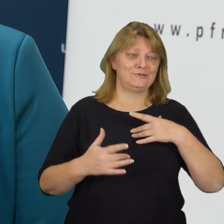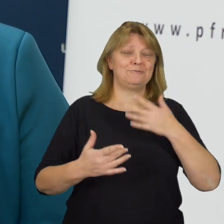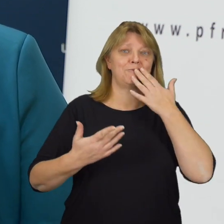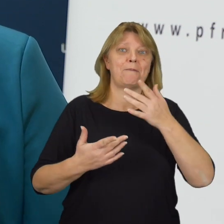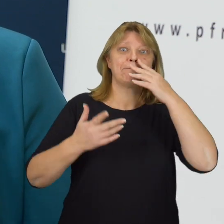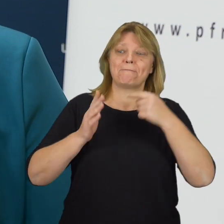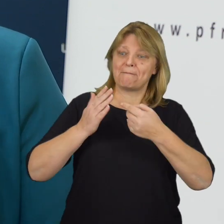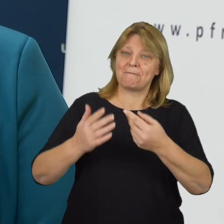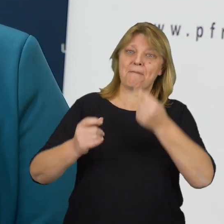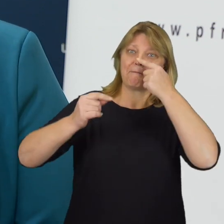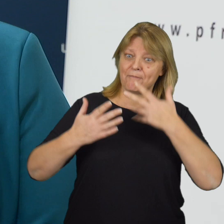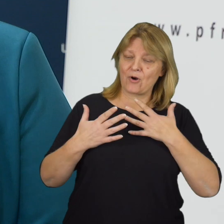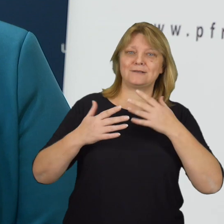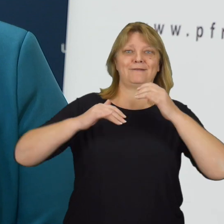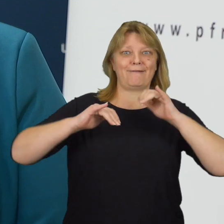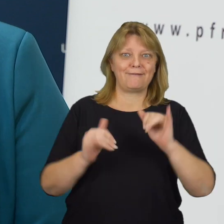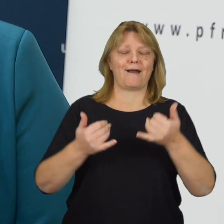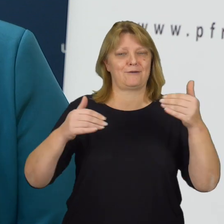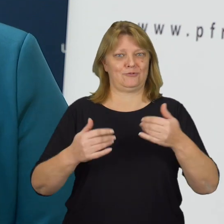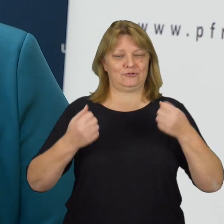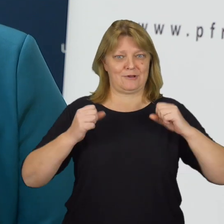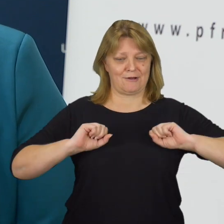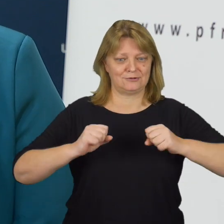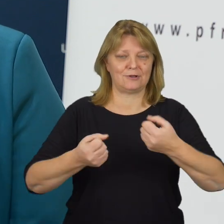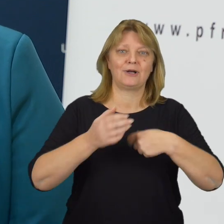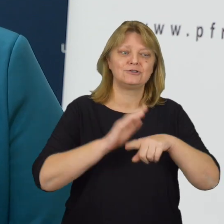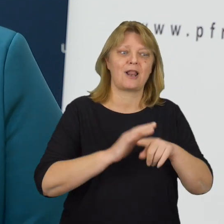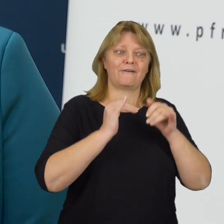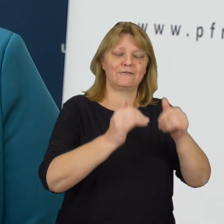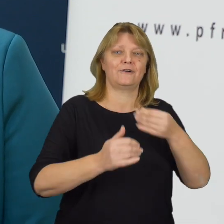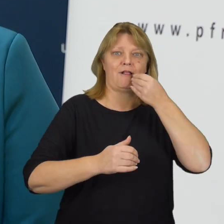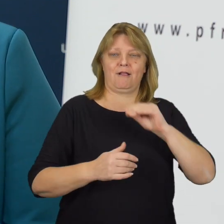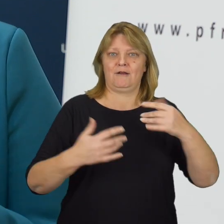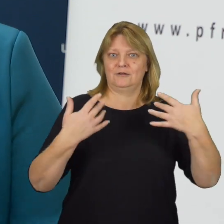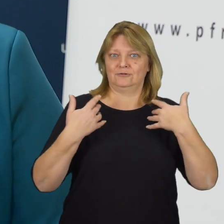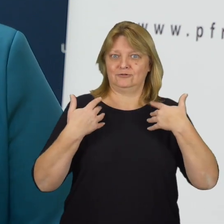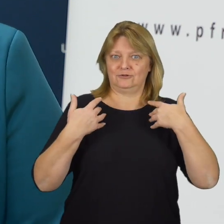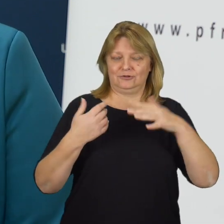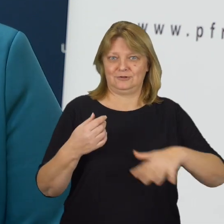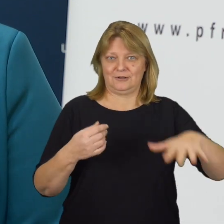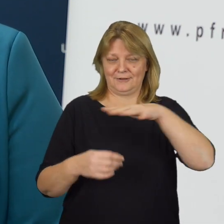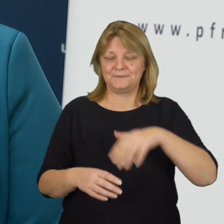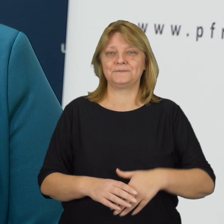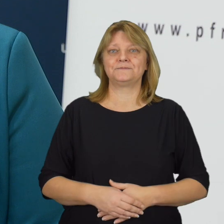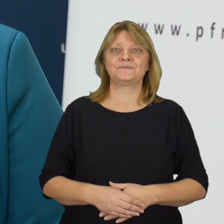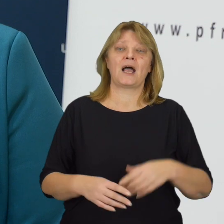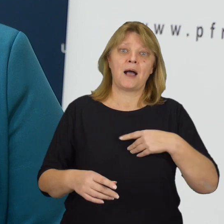Pokazywania nam, w jaki sposób możemy działać dla ich lepszego funkcjonowania w otaczającej rzeczywistości.